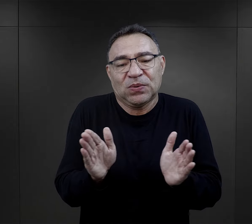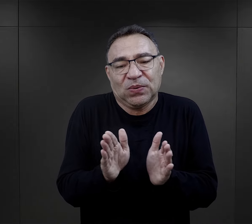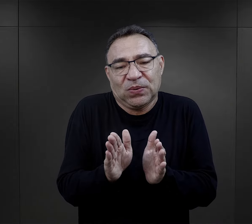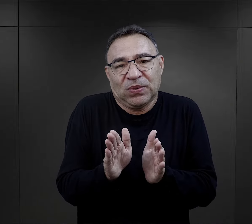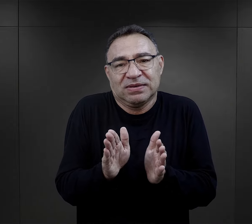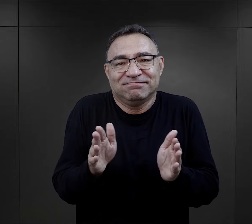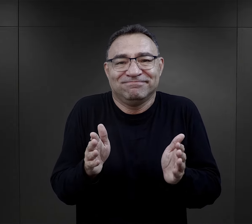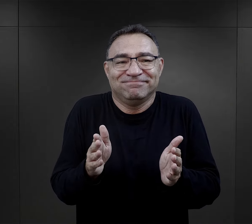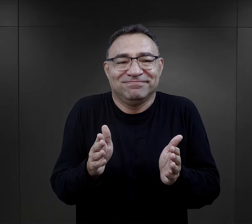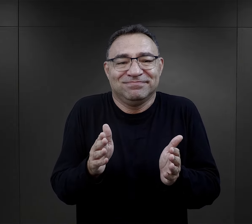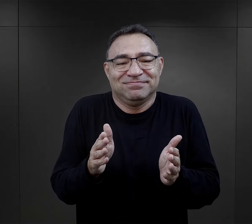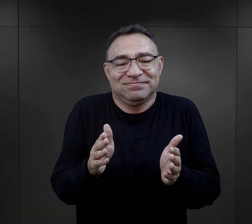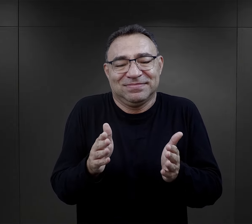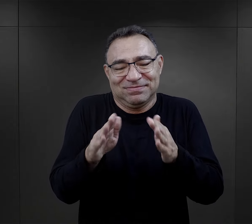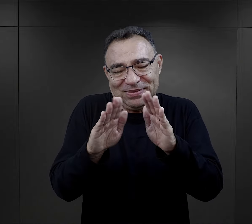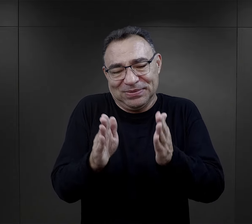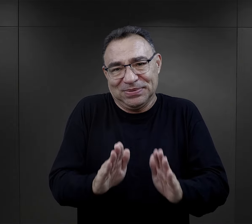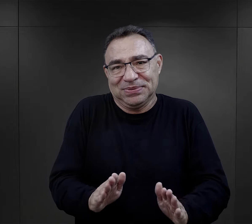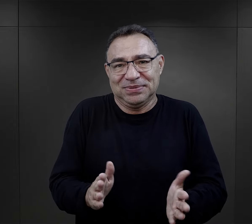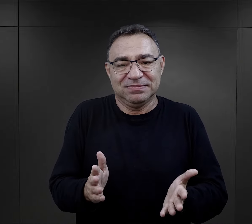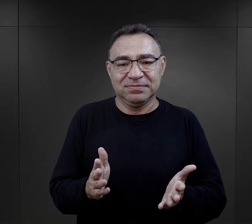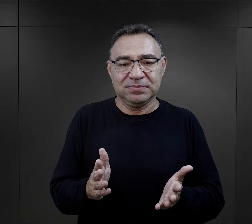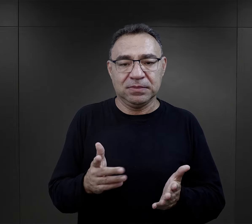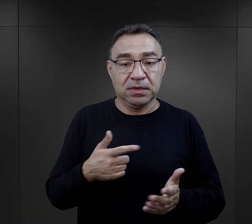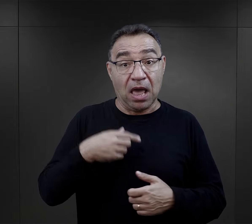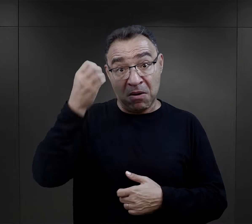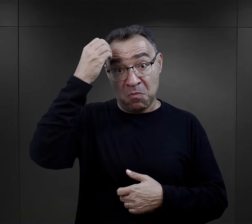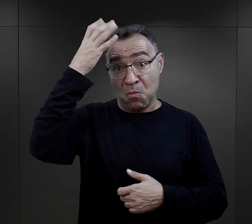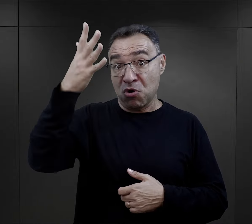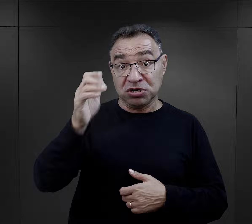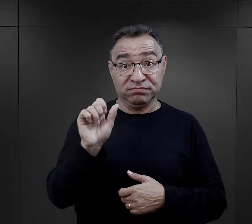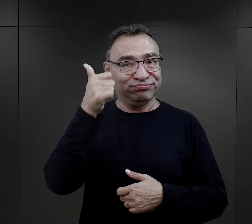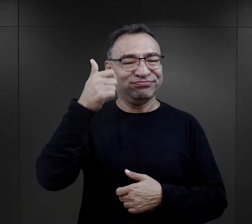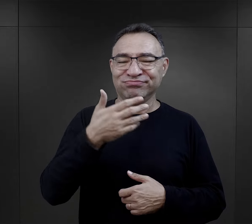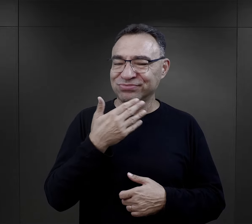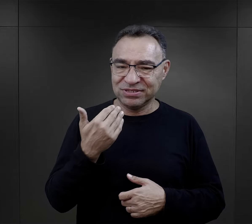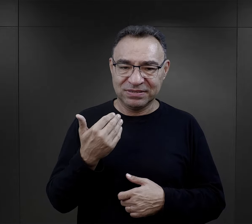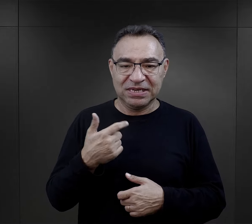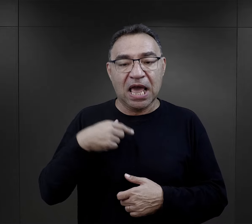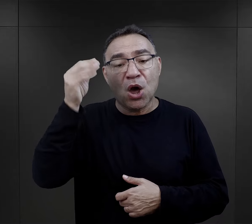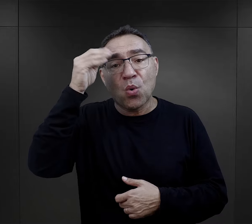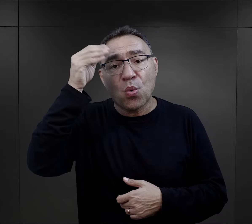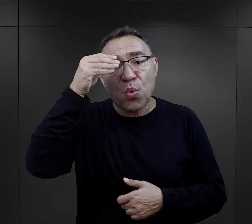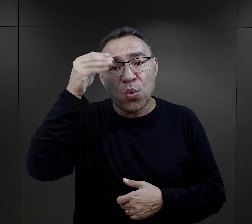faktycznie to była drobna osoba, drobnej postury, "nie byłam najmądrzejsza",